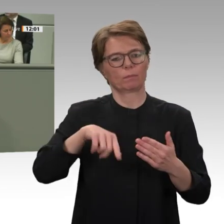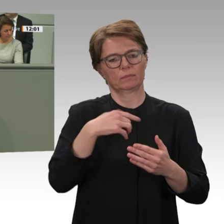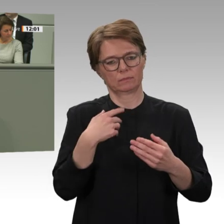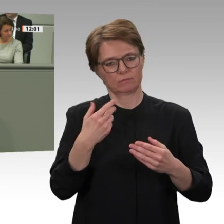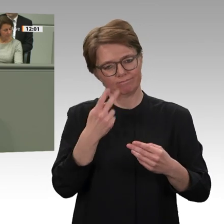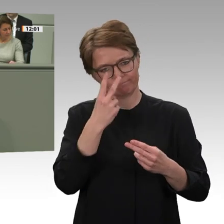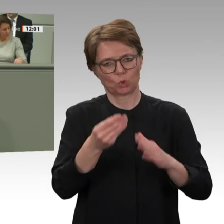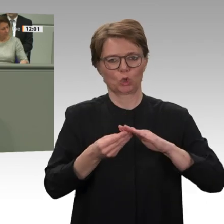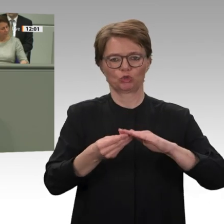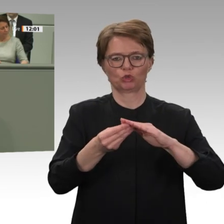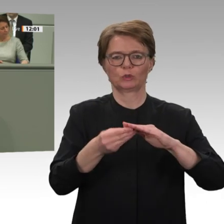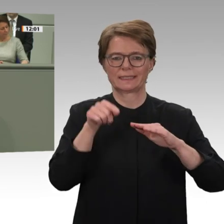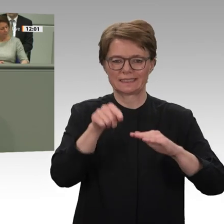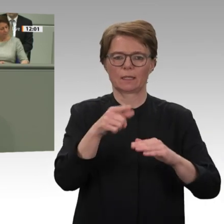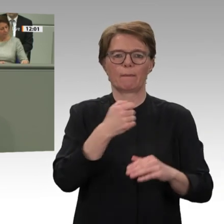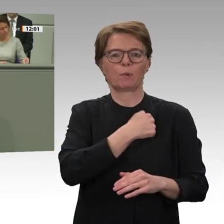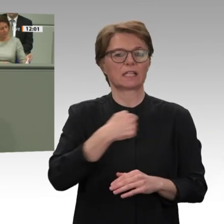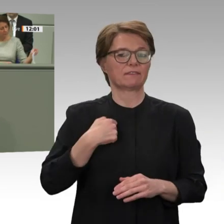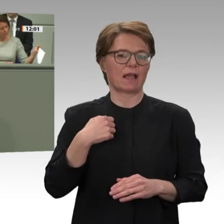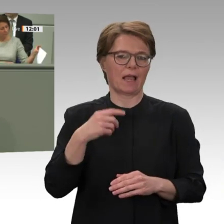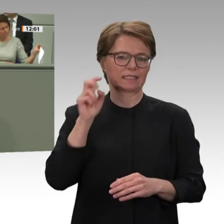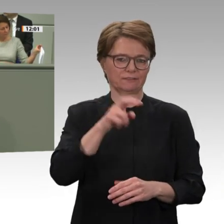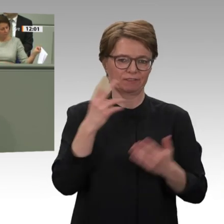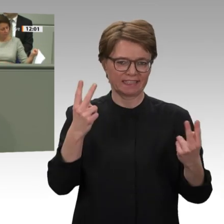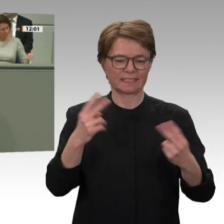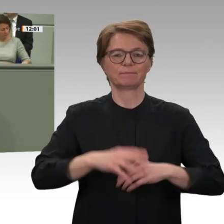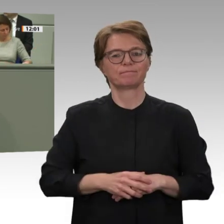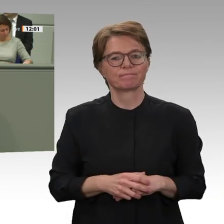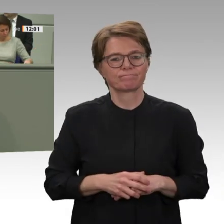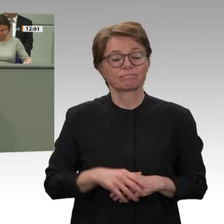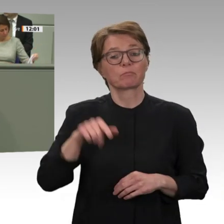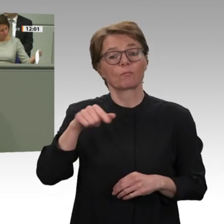Konflikte im Sudan besteht jetzt die einzigartige Möglichkeit, ein umfassendes